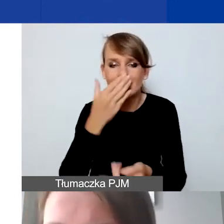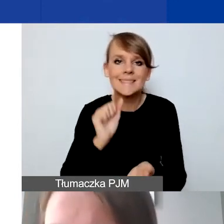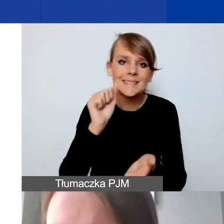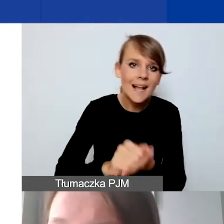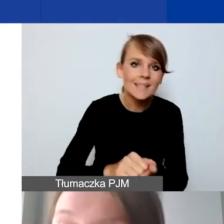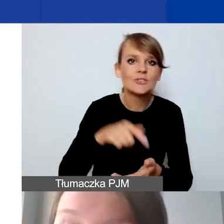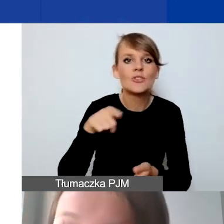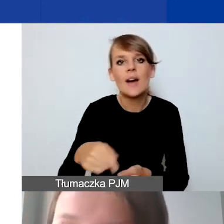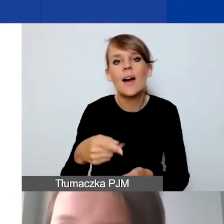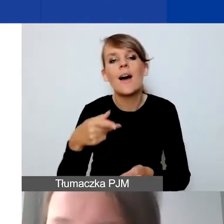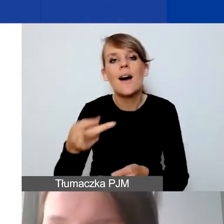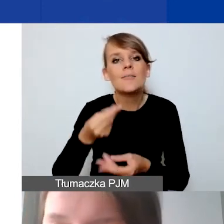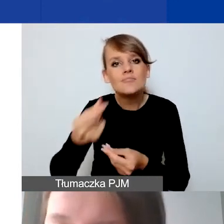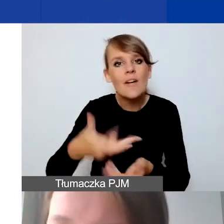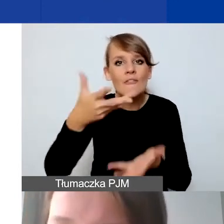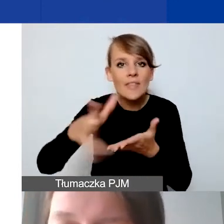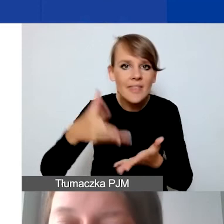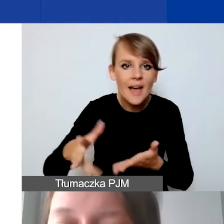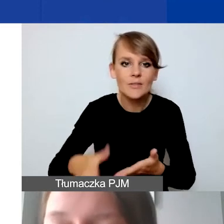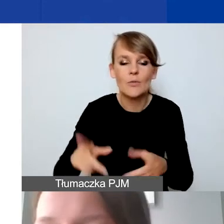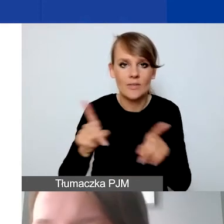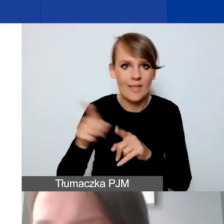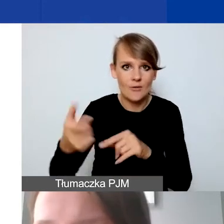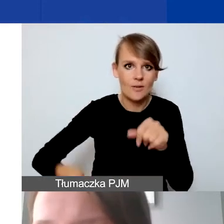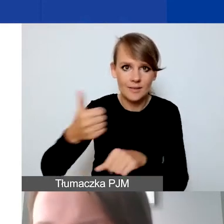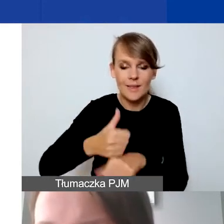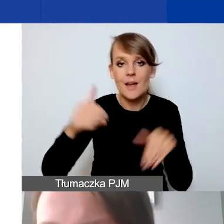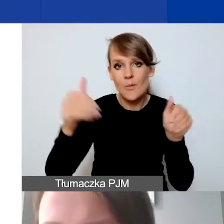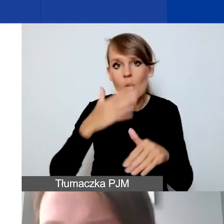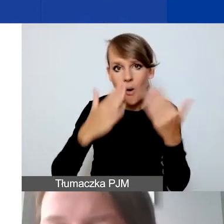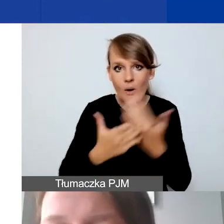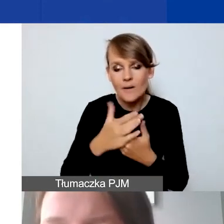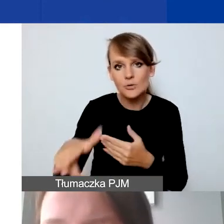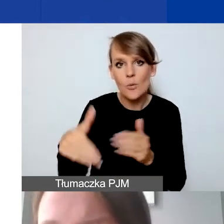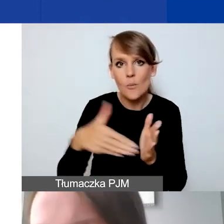sfinansowanie wydatków także przez lidera. To może być konieczne w przypadku takich partnerów